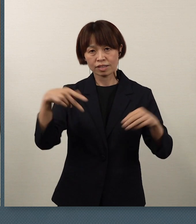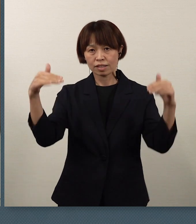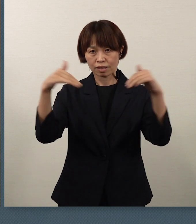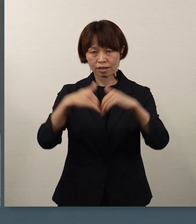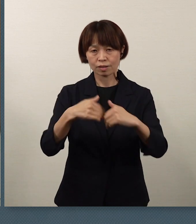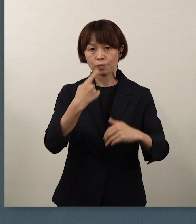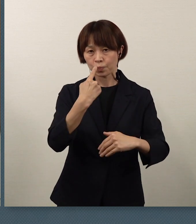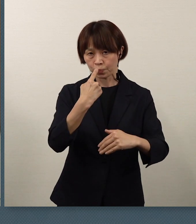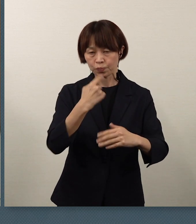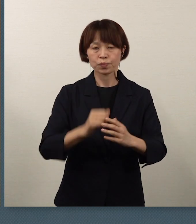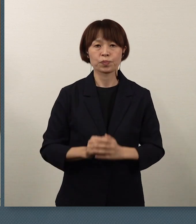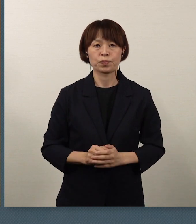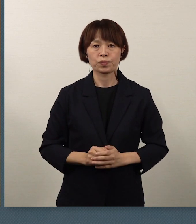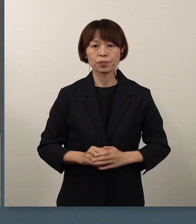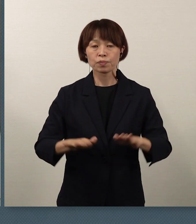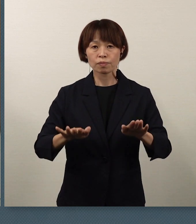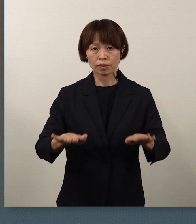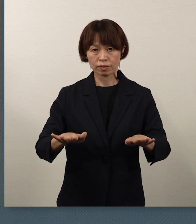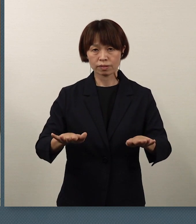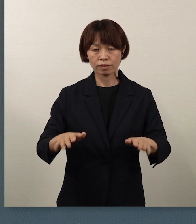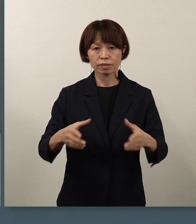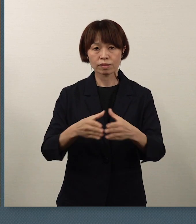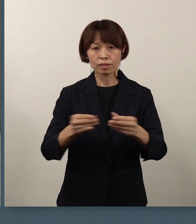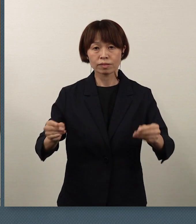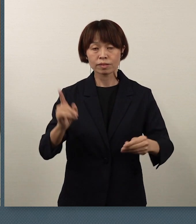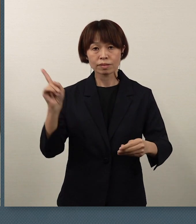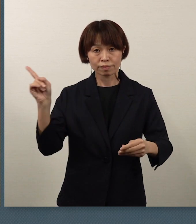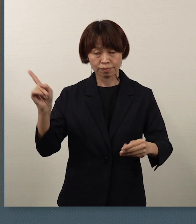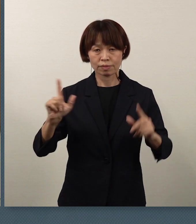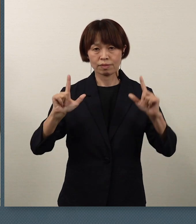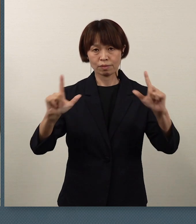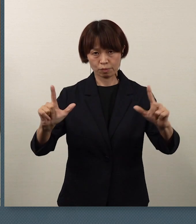本日、国から通知がありました